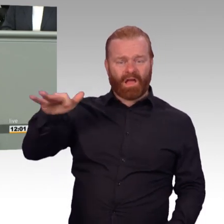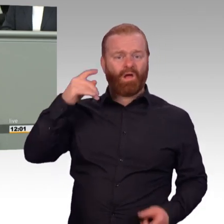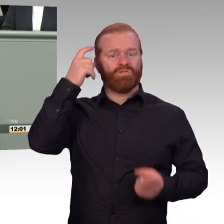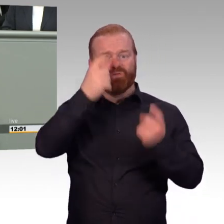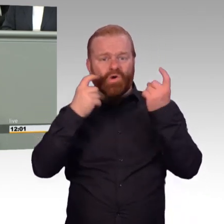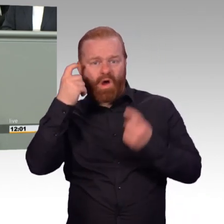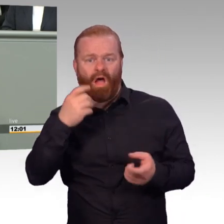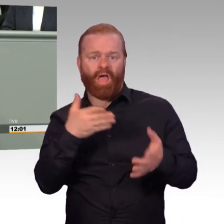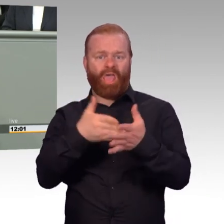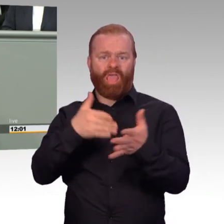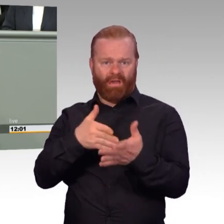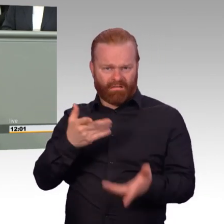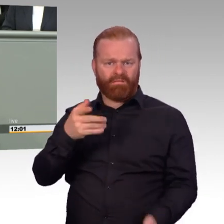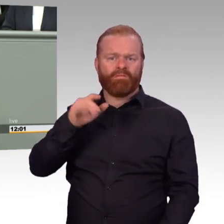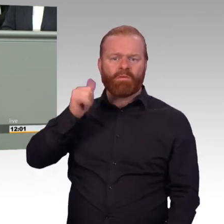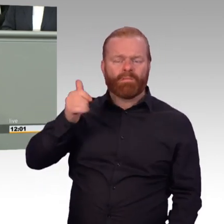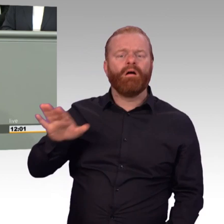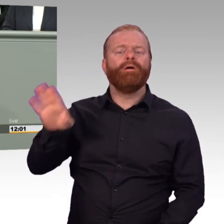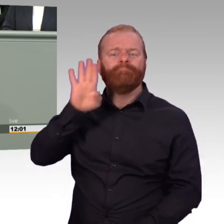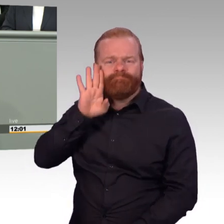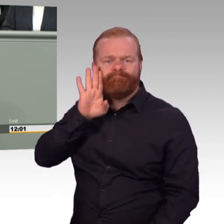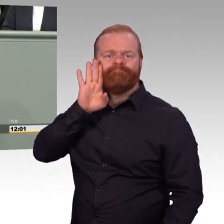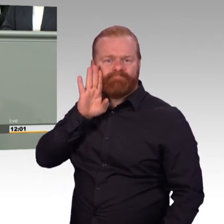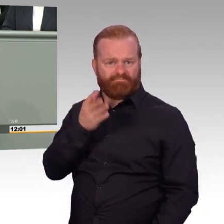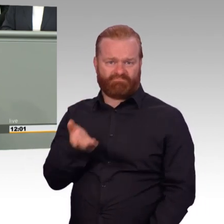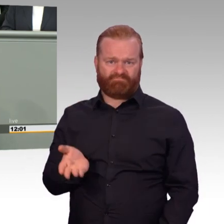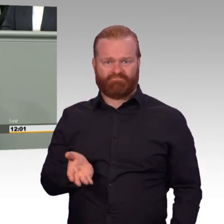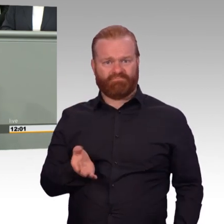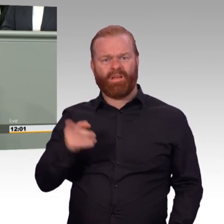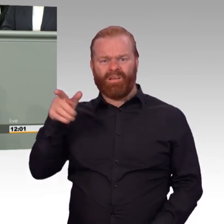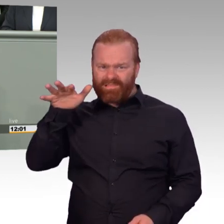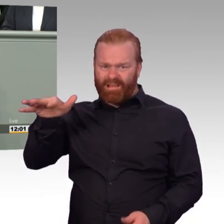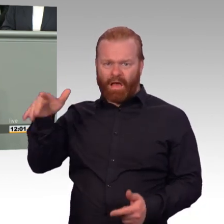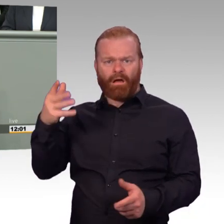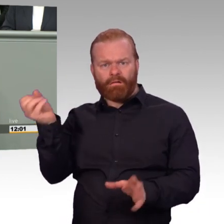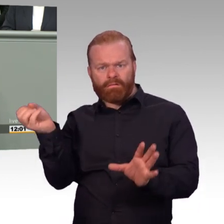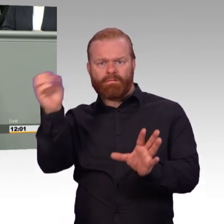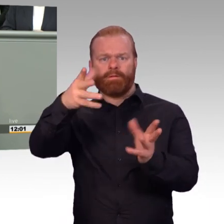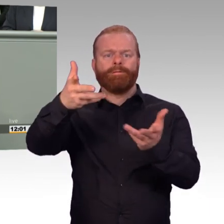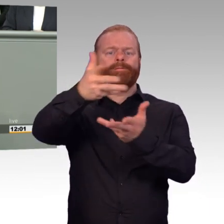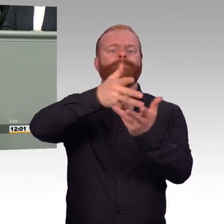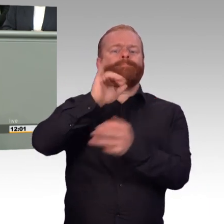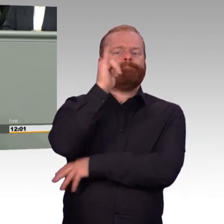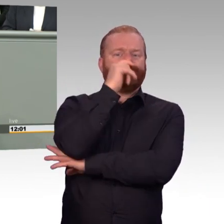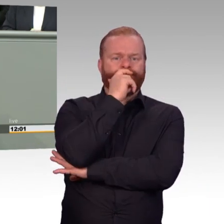ich bin selbst einer, auf die unsere Streitkräfte angewiesen sind. Und das gerade in dieser personalkritischen Situation.